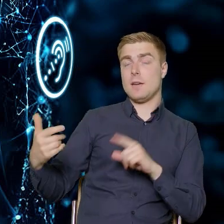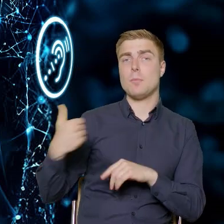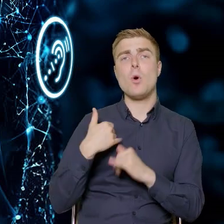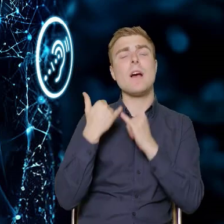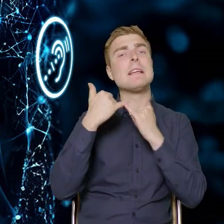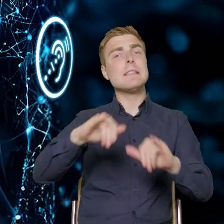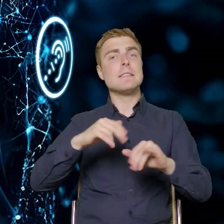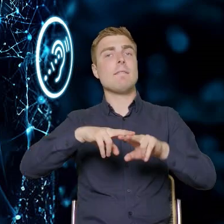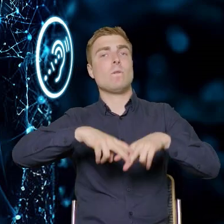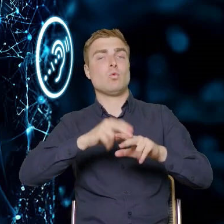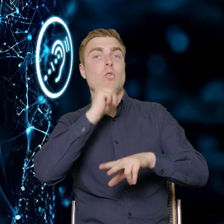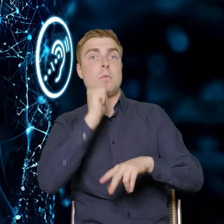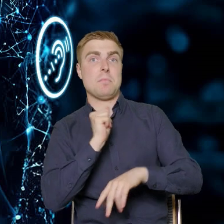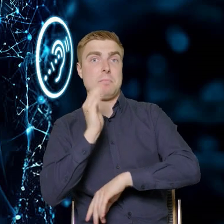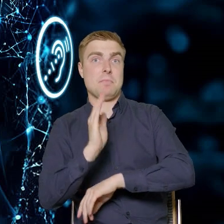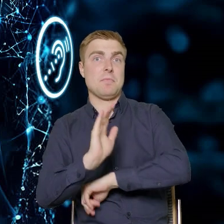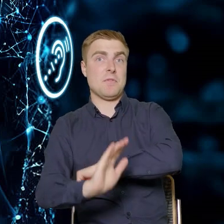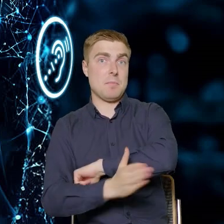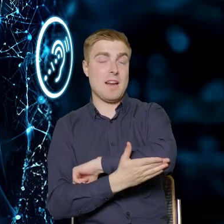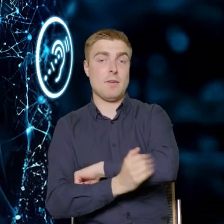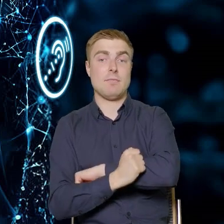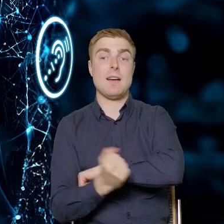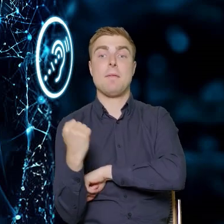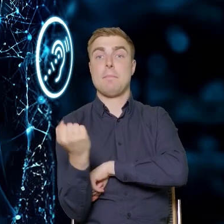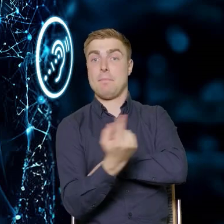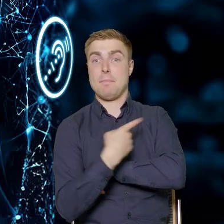które wspierają. My w departamencie wspieramy rozwój kadr,